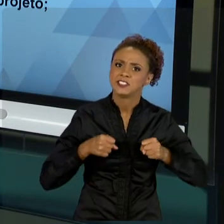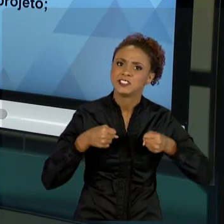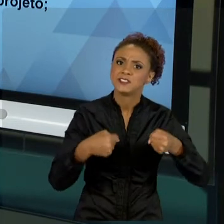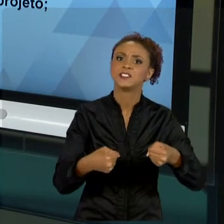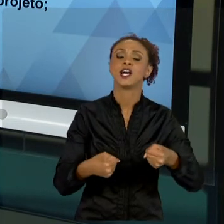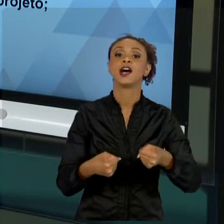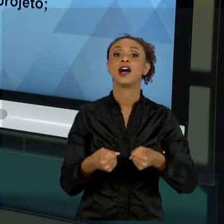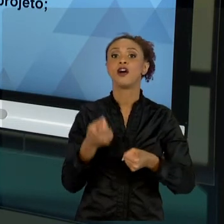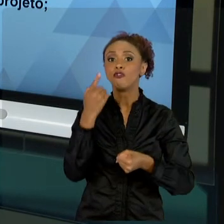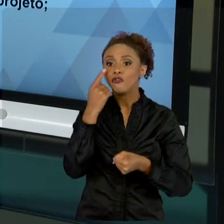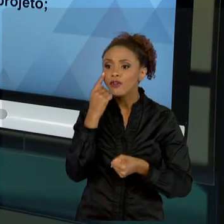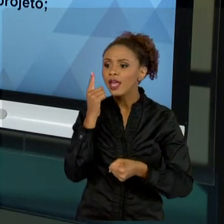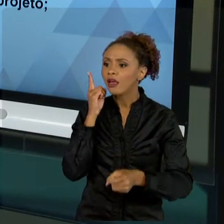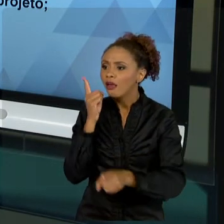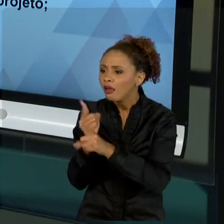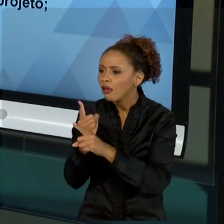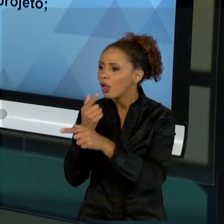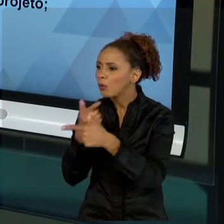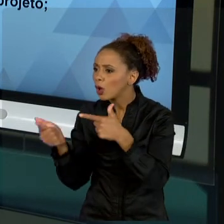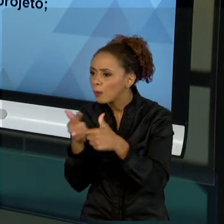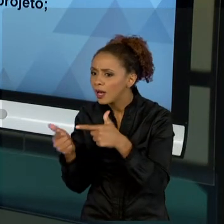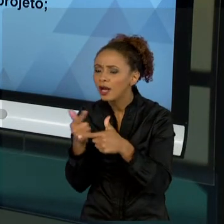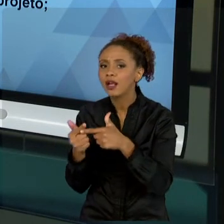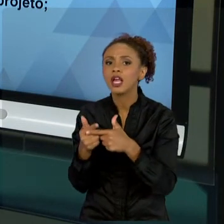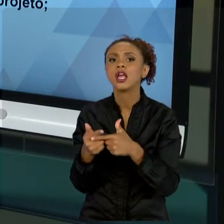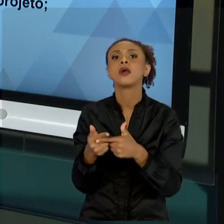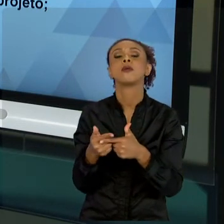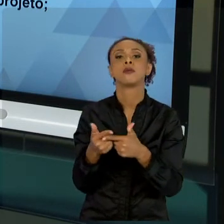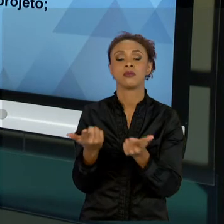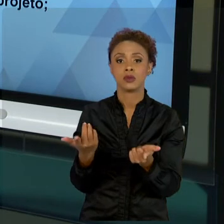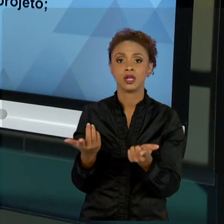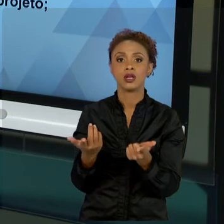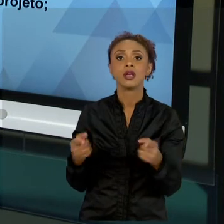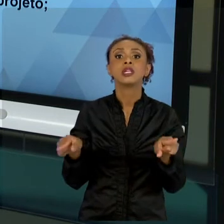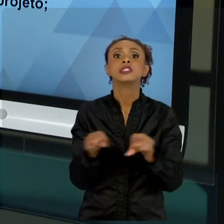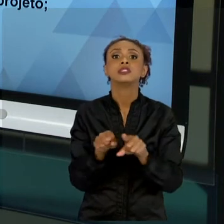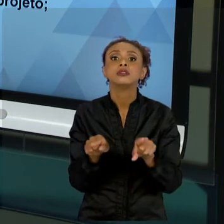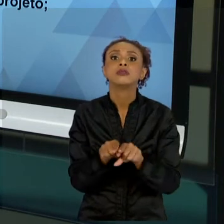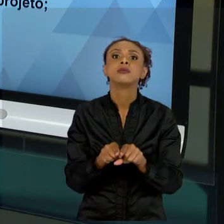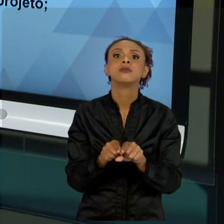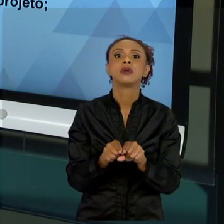PLANEJAMENTO, POR MENOS ESFORÇO EM RELAÇÃO À QUANTIDADE DE CAPITAL INTELECTUAL ENVOLVIDO E